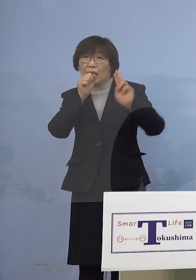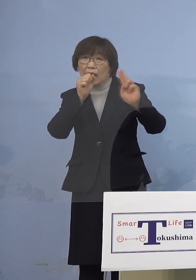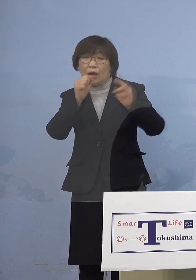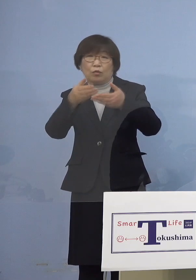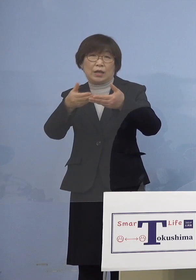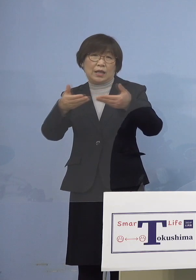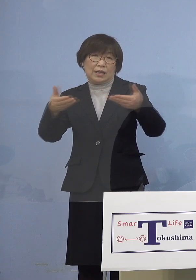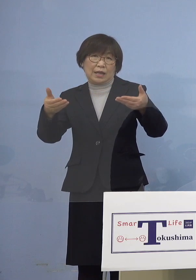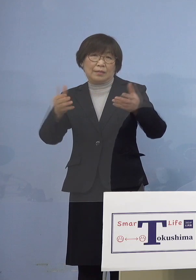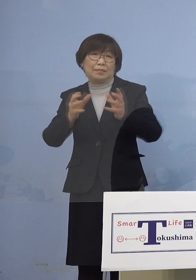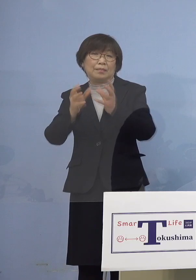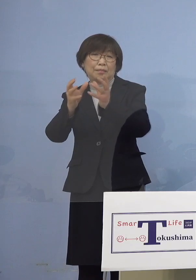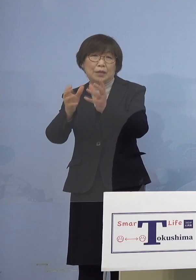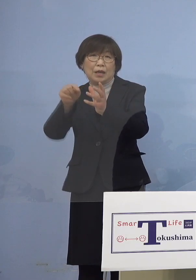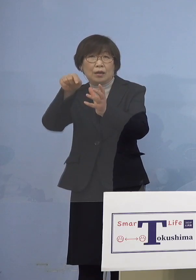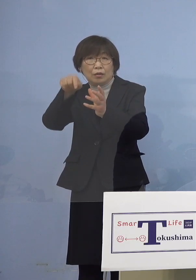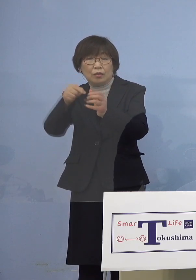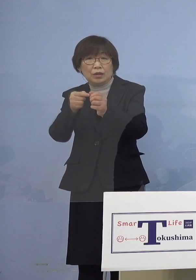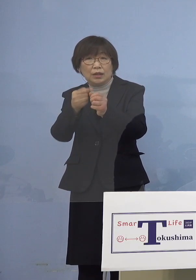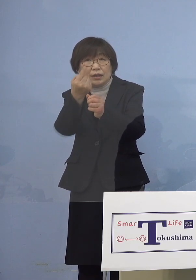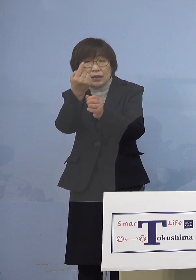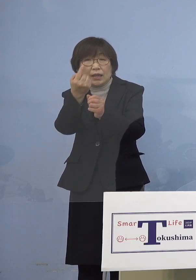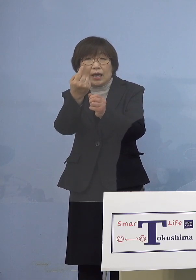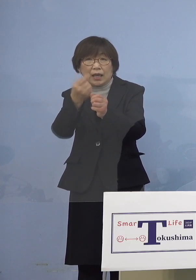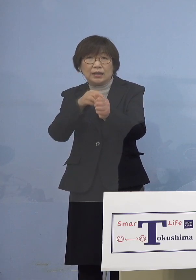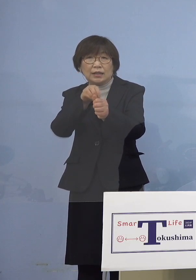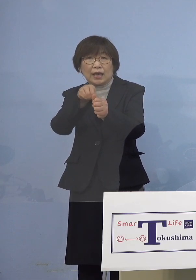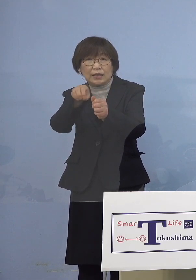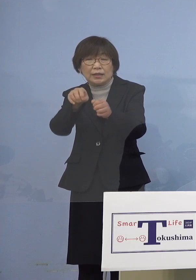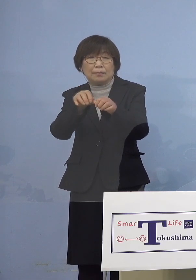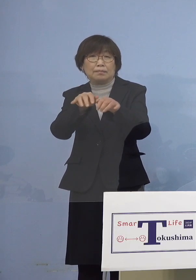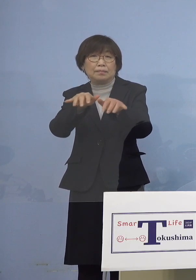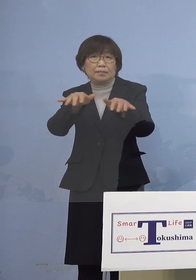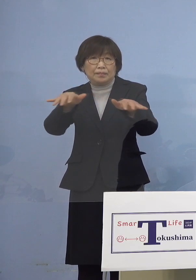この場を契機として感染が 拡大したことが分かりましたので